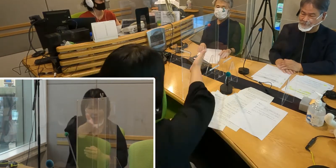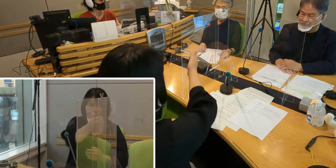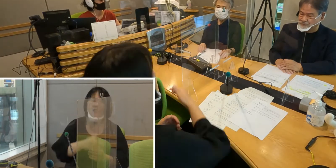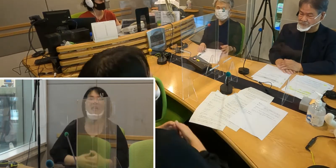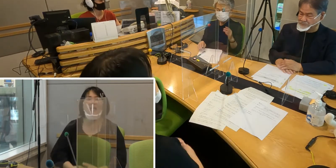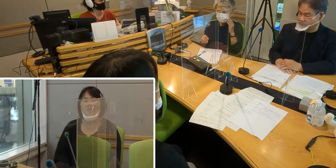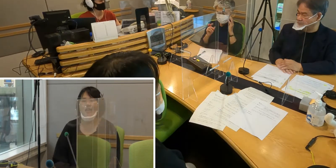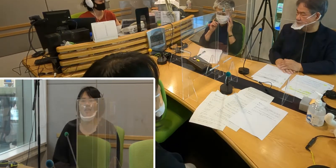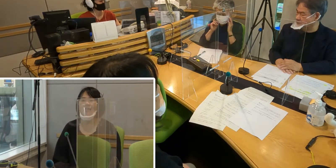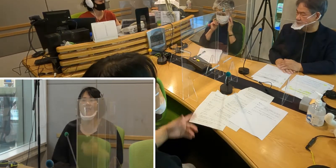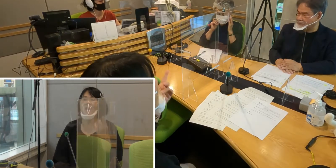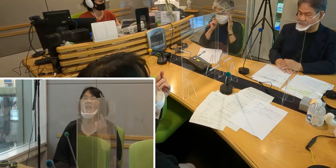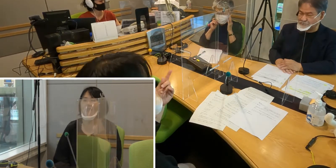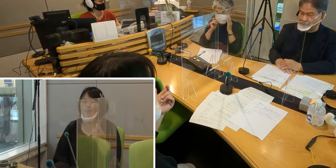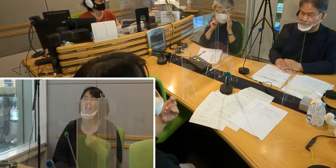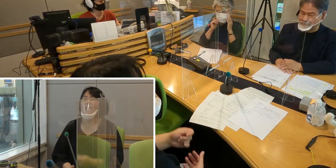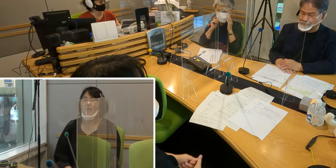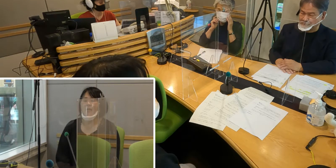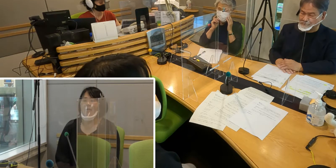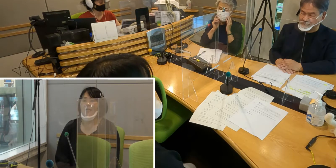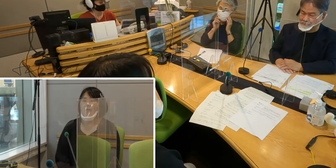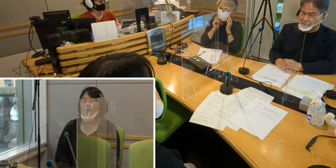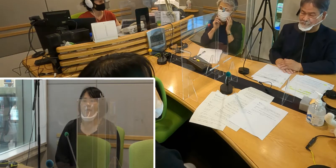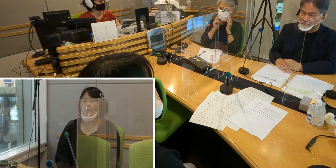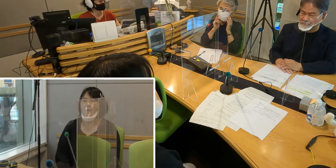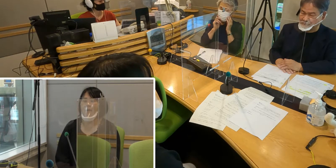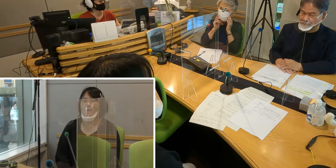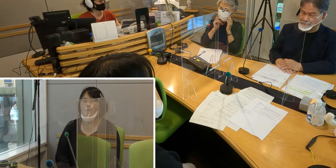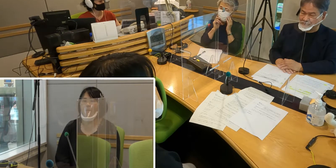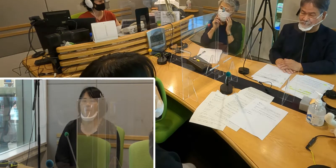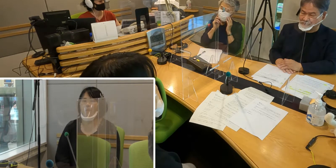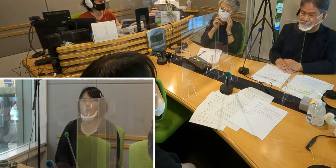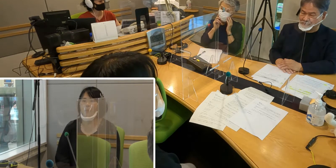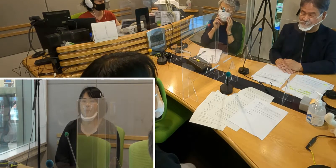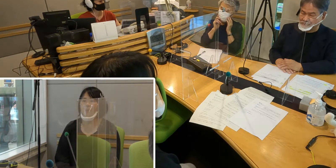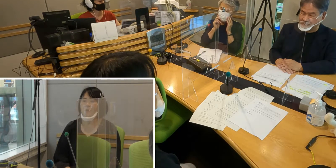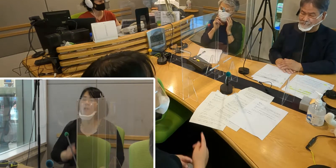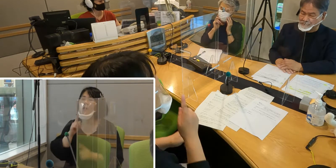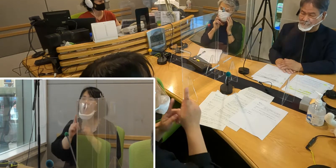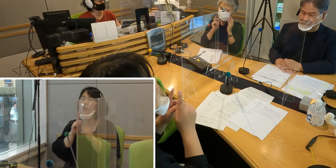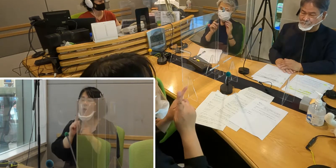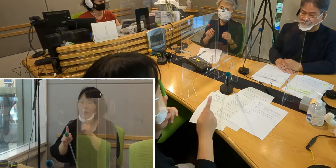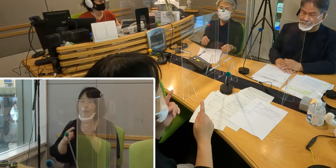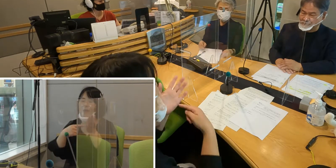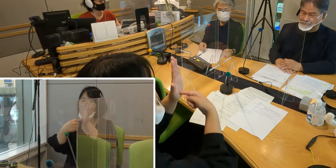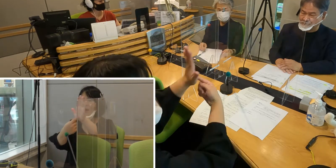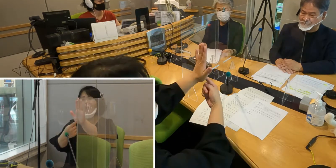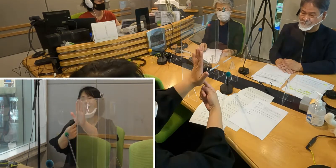そうですね… 言葉で表すのはとても難しいんですが